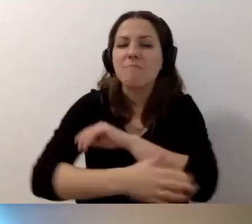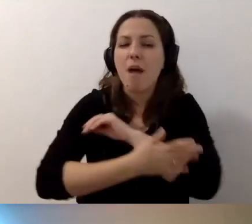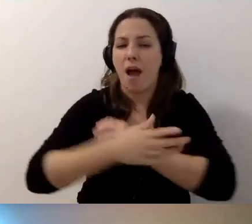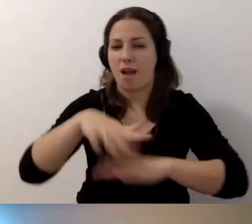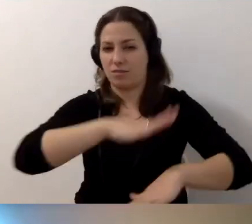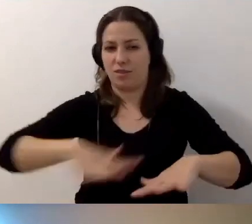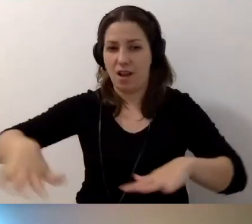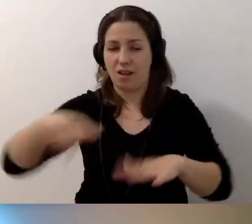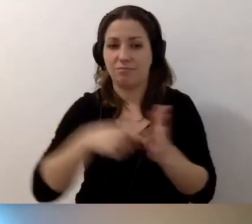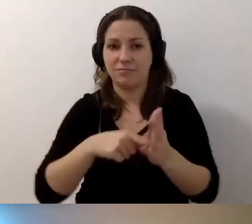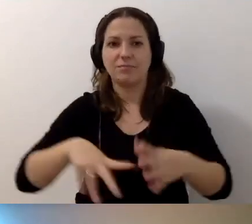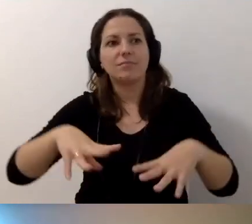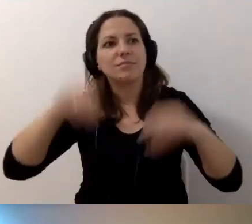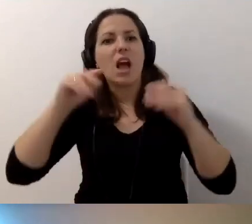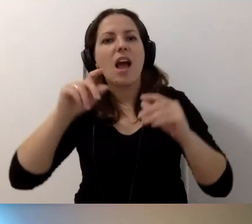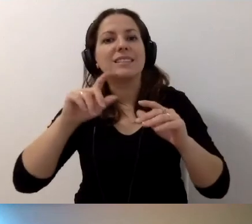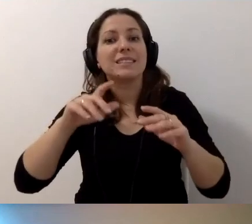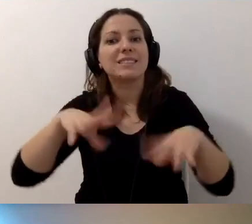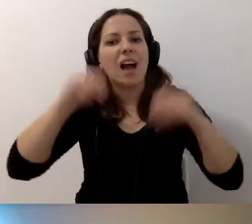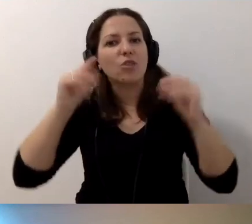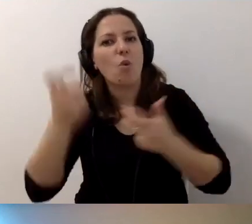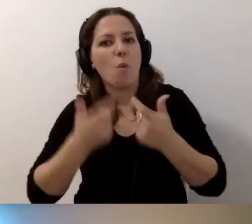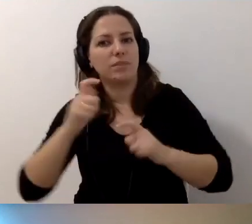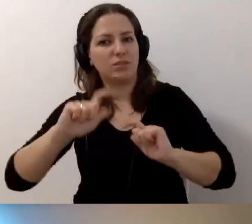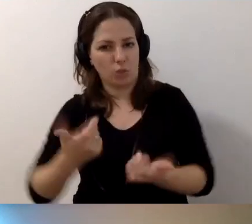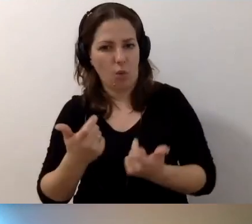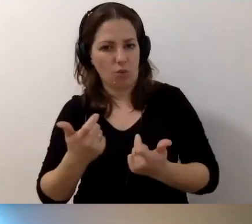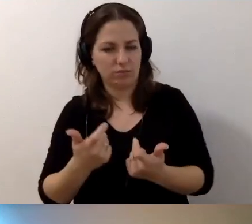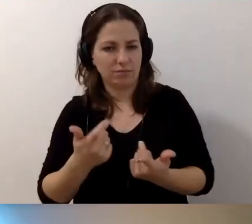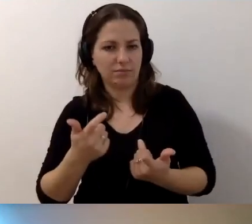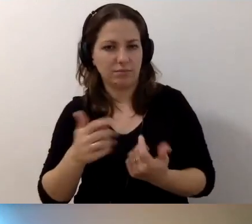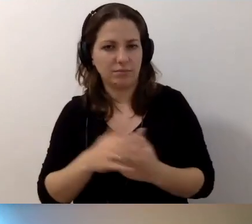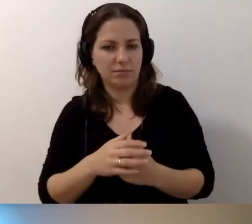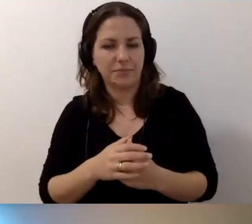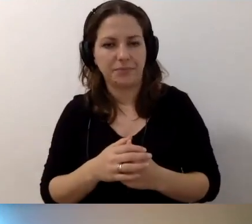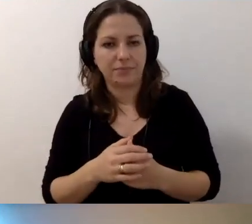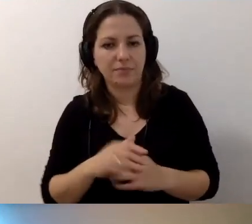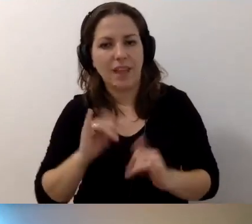Żeby zacząć robić coś. Żeby to jakoś płynęło.